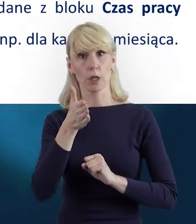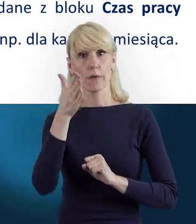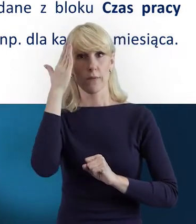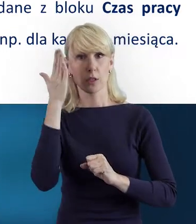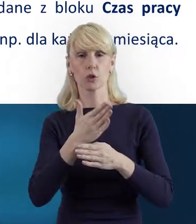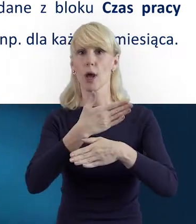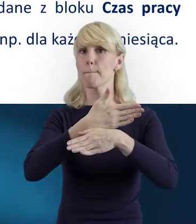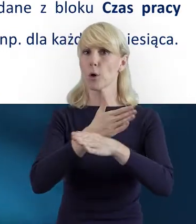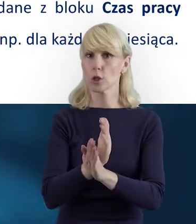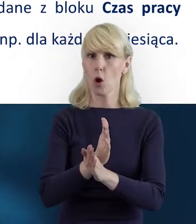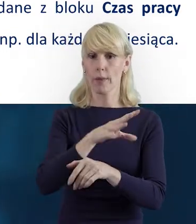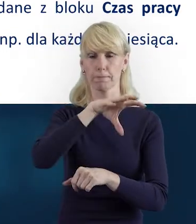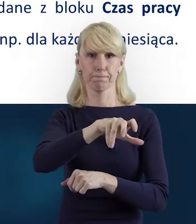Gdybyś mogła nam jeszcze o tym powiedzieć.